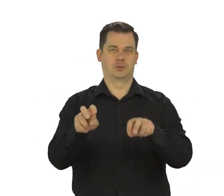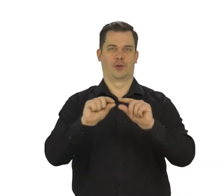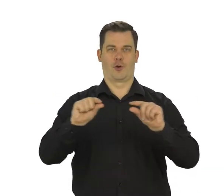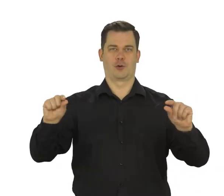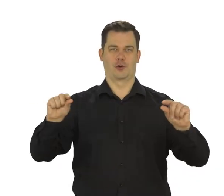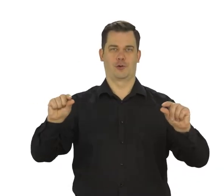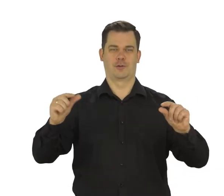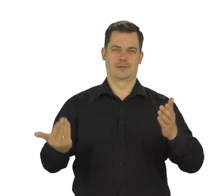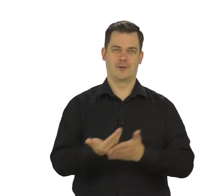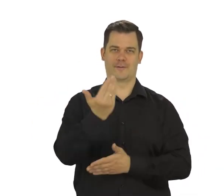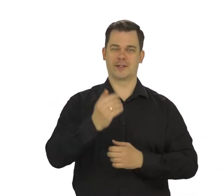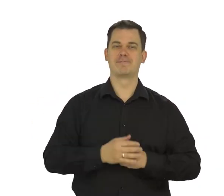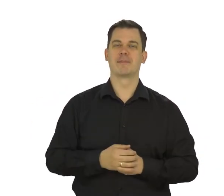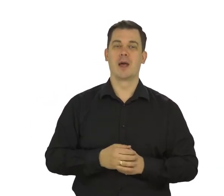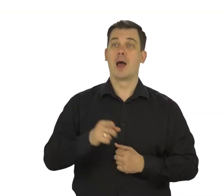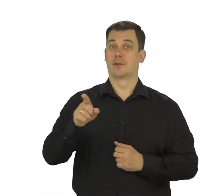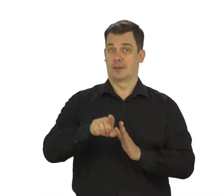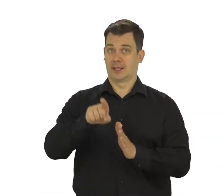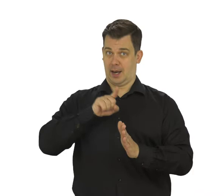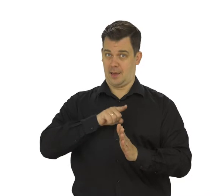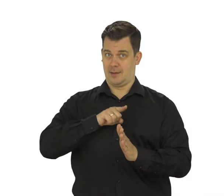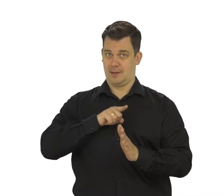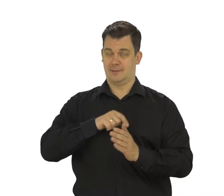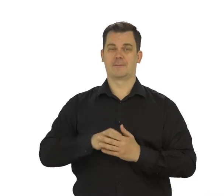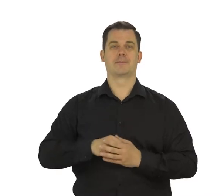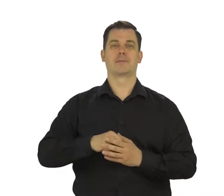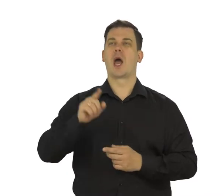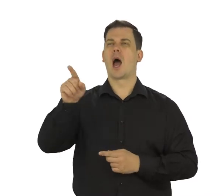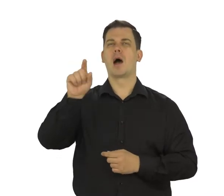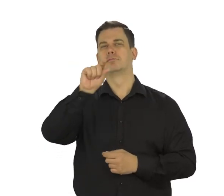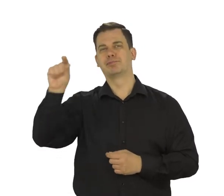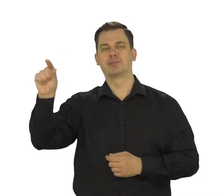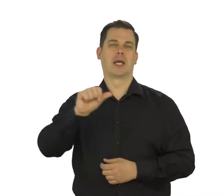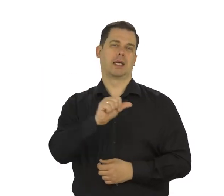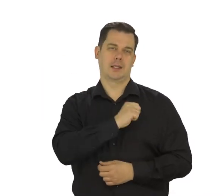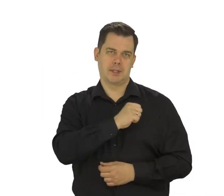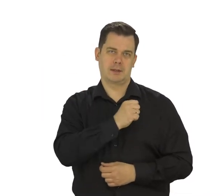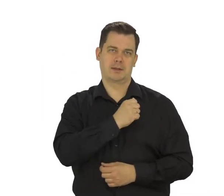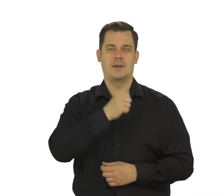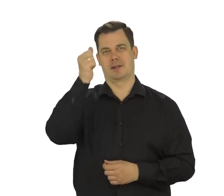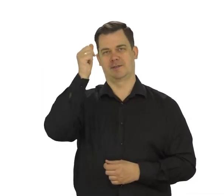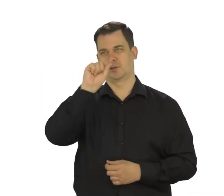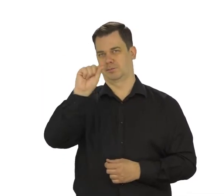Wybierz „dla mnie” i na klawiaturze telefonu wpisz swoje imię i nazwisko.